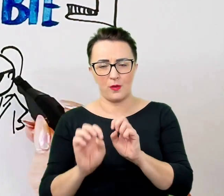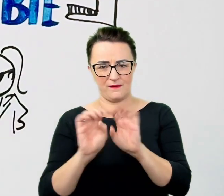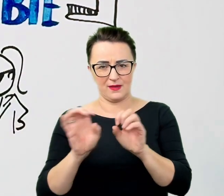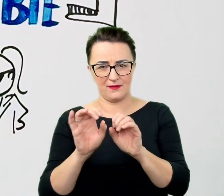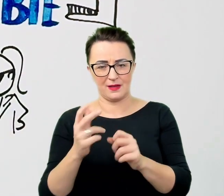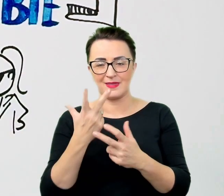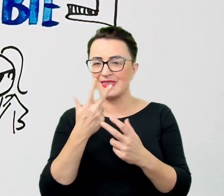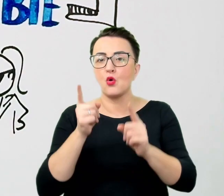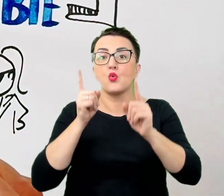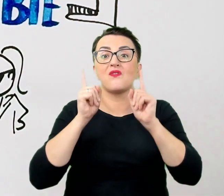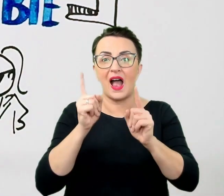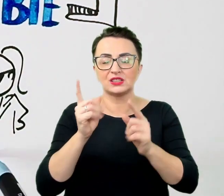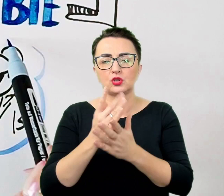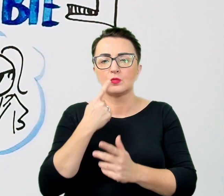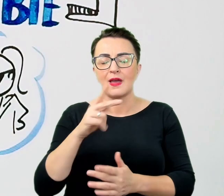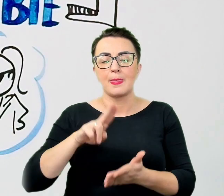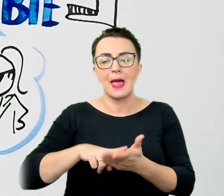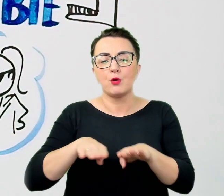Osoby na wózku nie traktuje się jak wieszaka na ubrania.